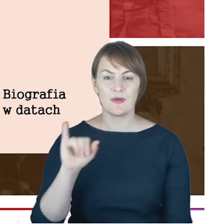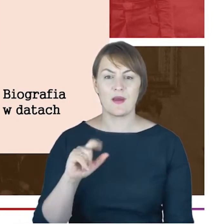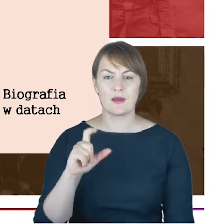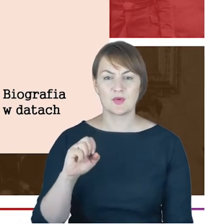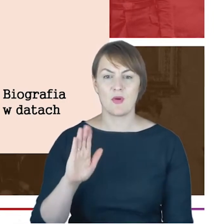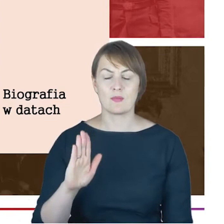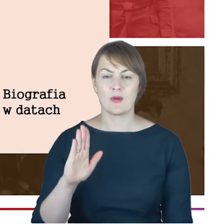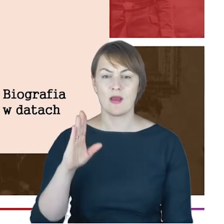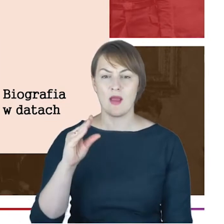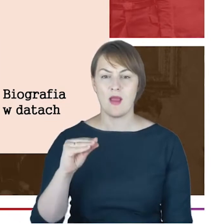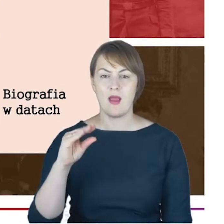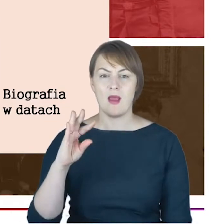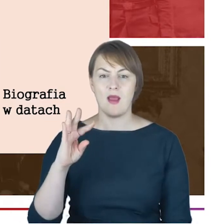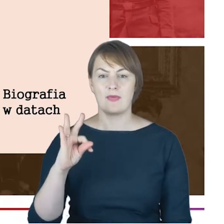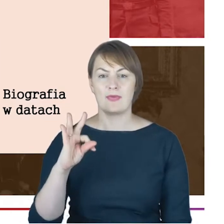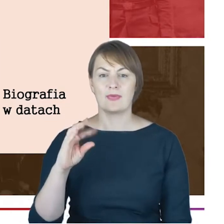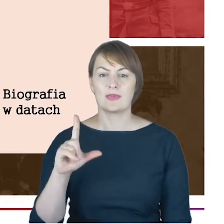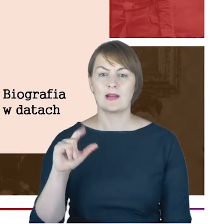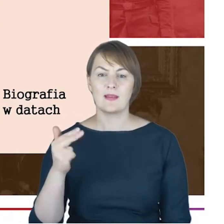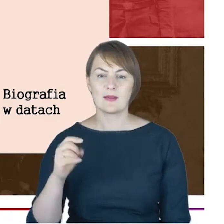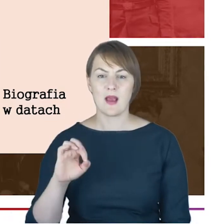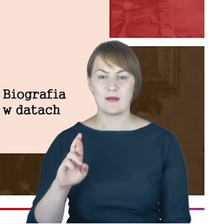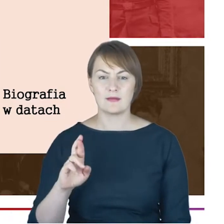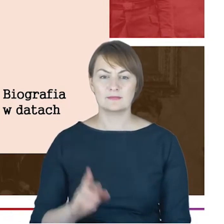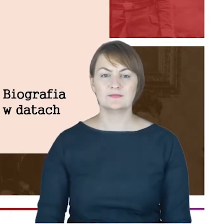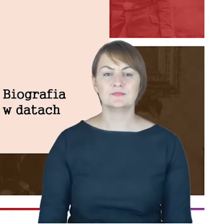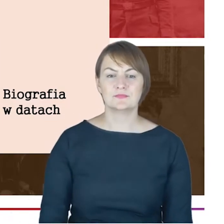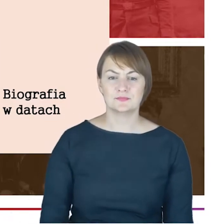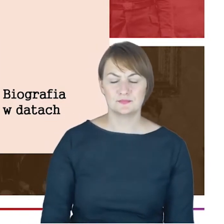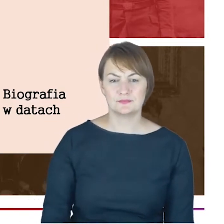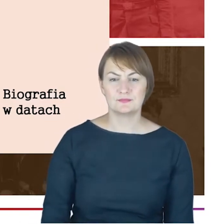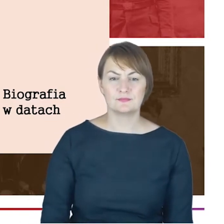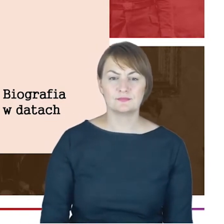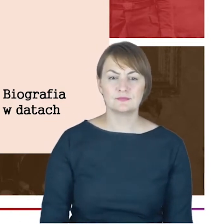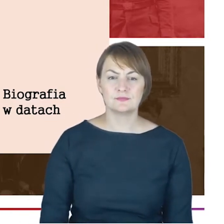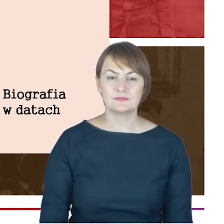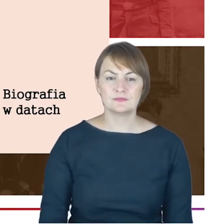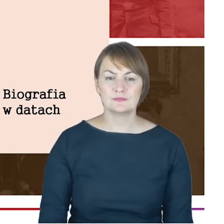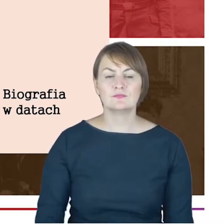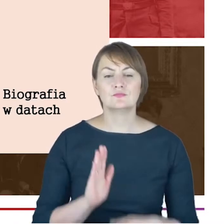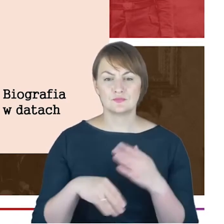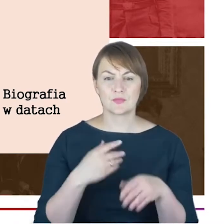jednego właśnie z liderów nurtu współczesnej ortodoksji w judaizmie. W latach 64–67